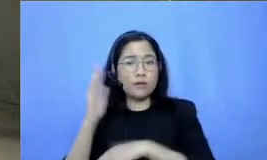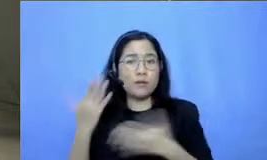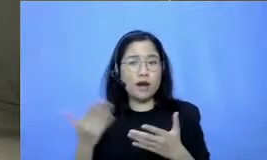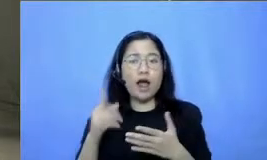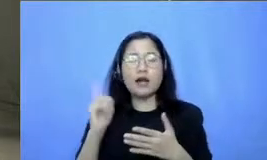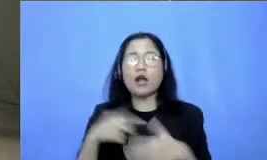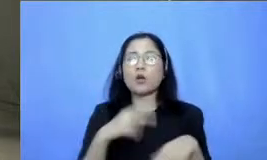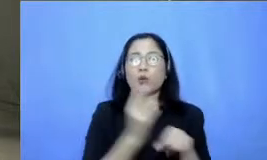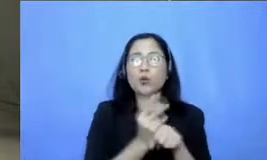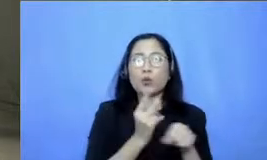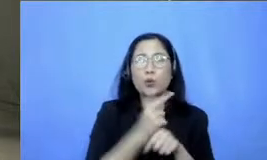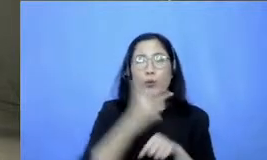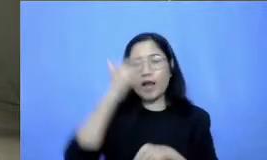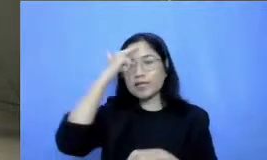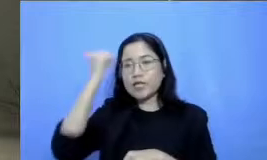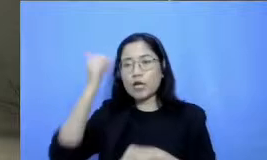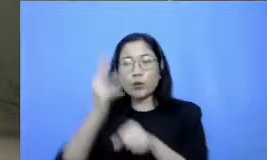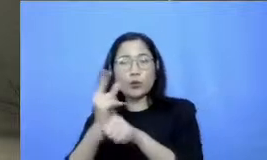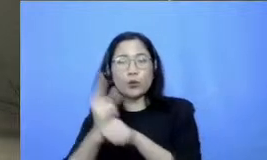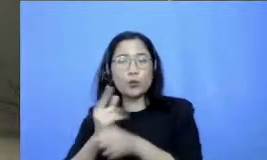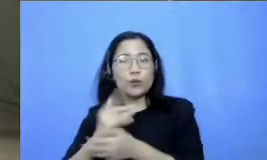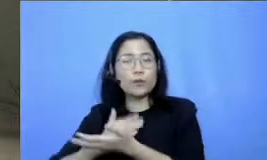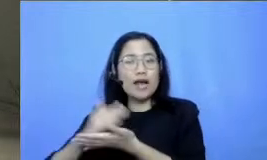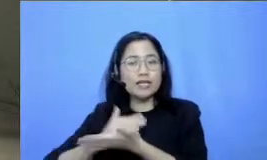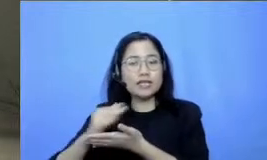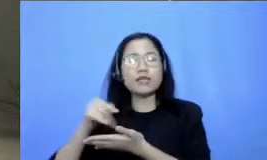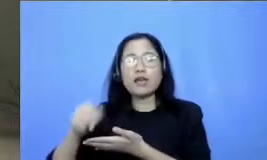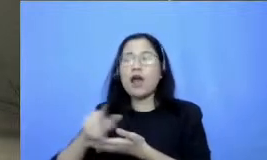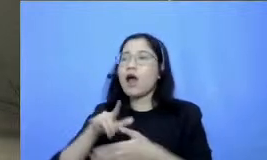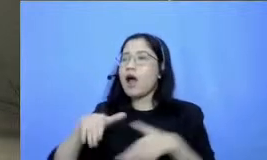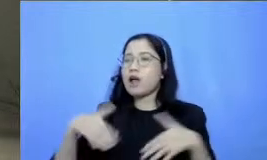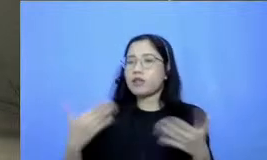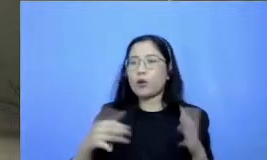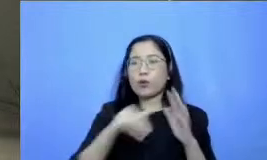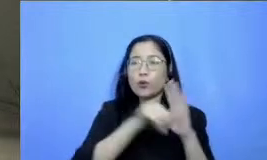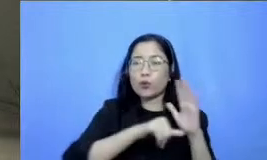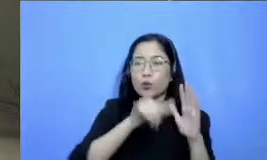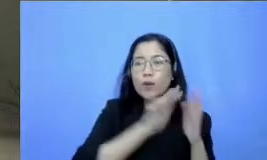ataukah lewat langsung YouTubenya jadi memang kalau misalnya Bapak dan Ibu masuk ke portal